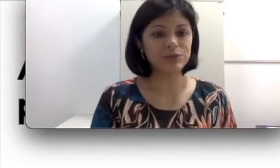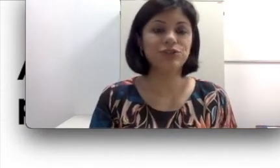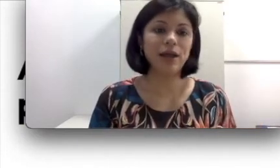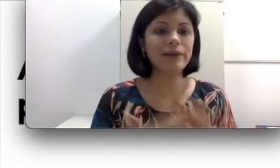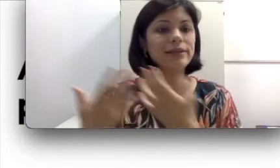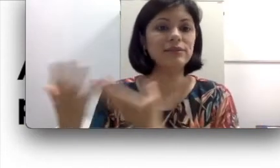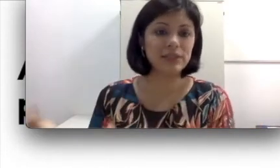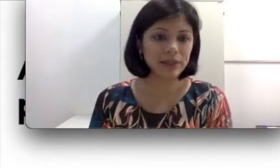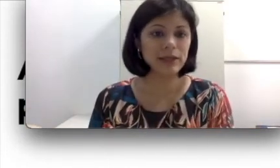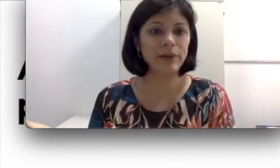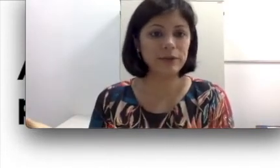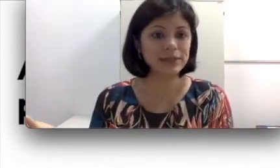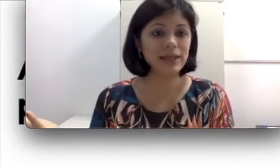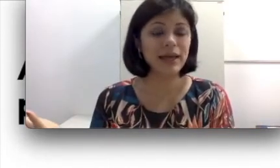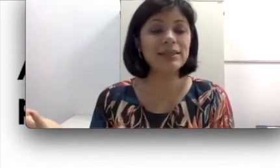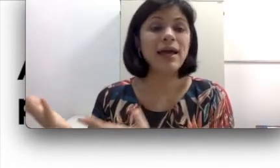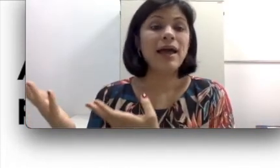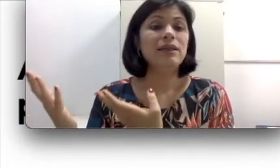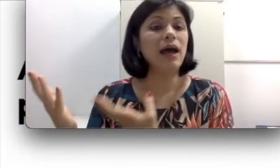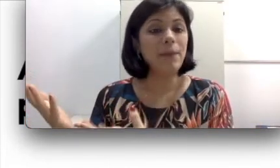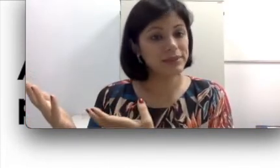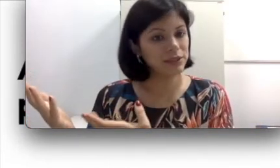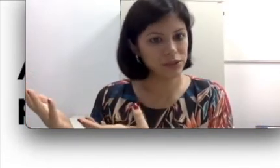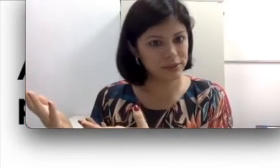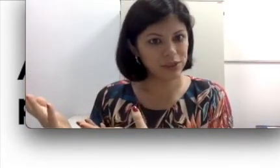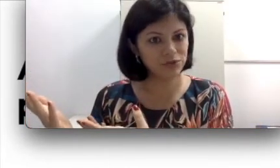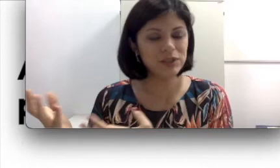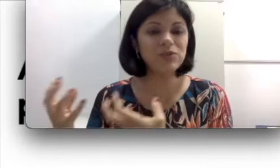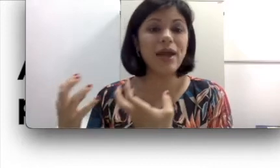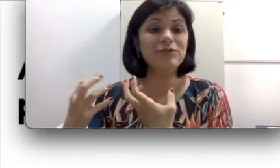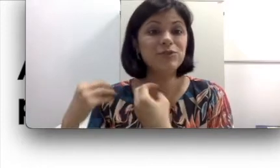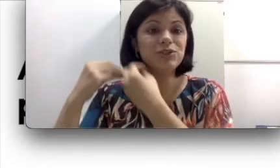já que as vezes aprender uma língua de sinais, apesar de não ser difícil, é difícil de